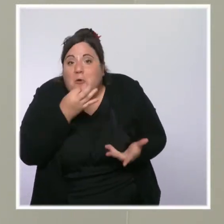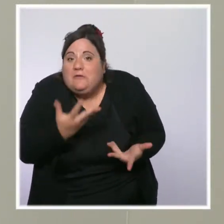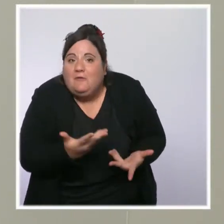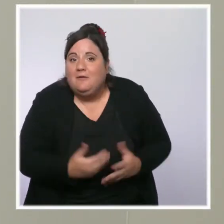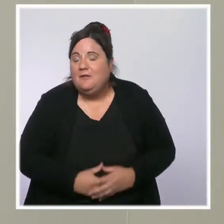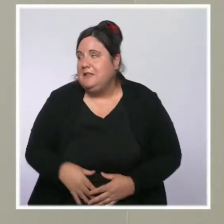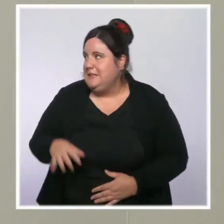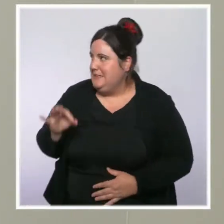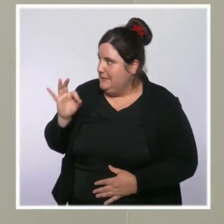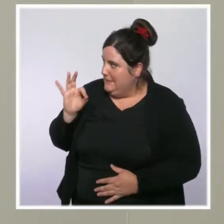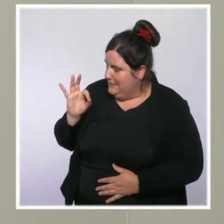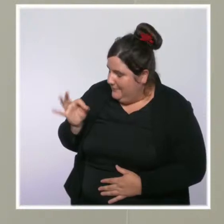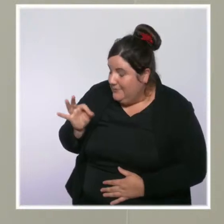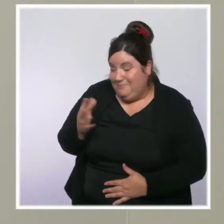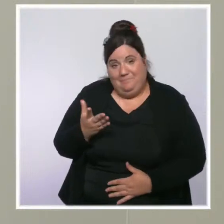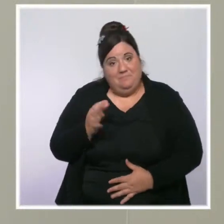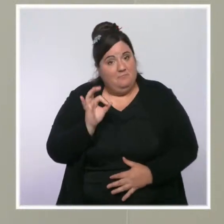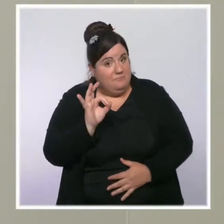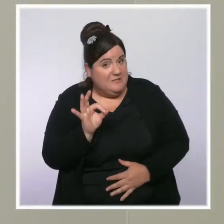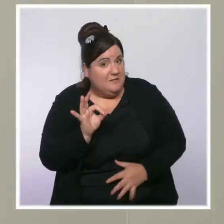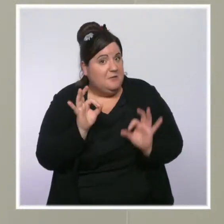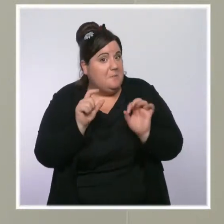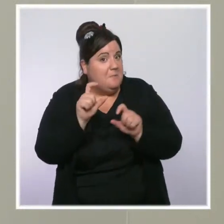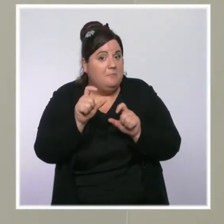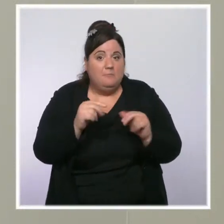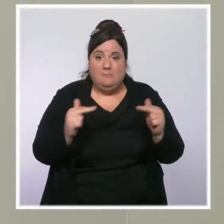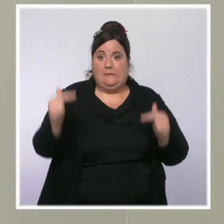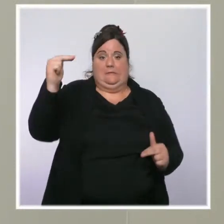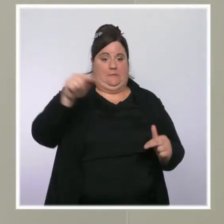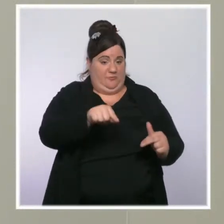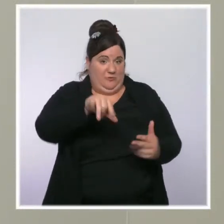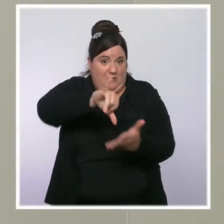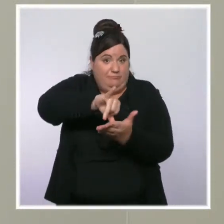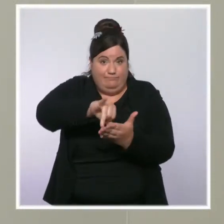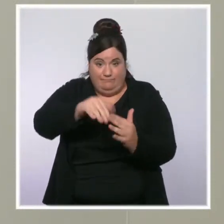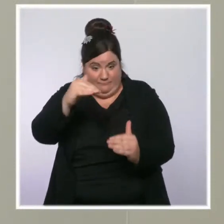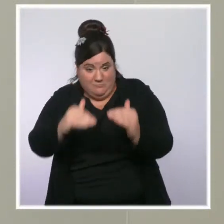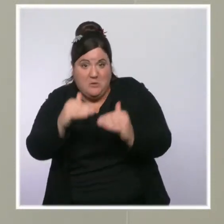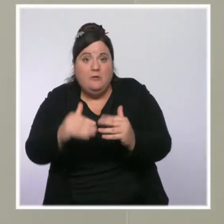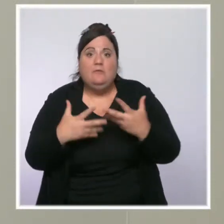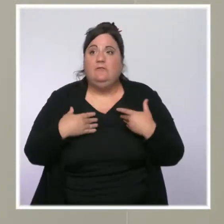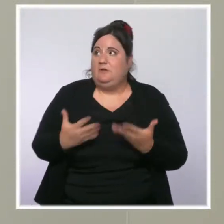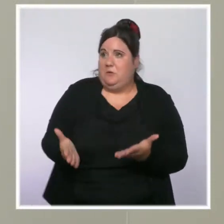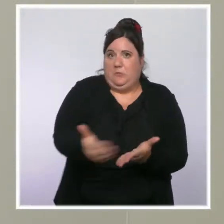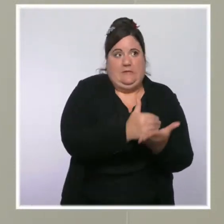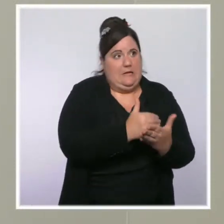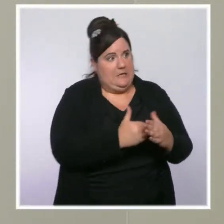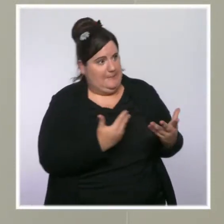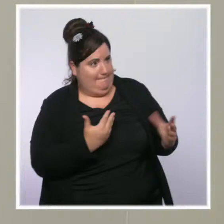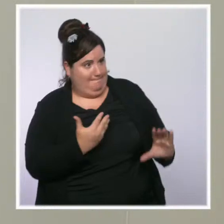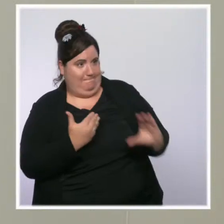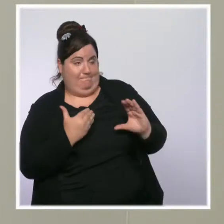travaillent avec de plus faibles revenus que les autres, qui subissent l'augmentation des prix de l'énergie et dont le